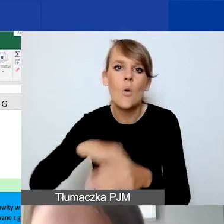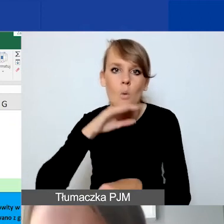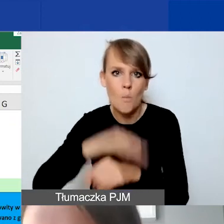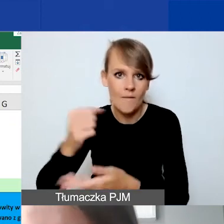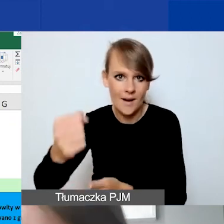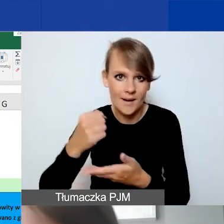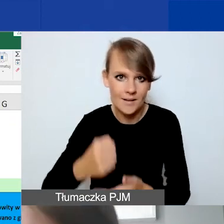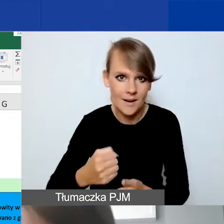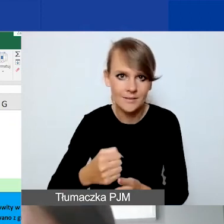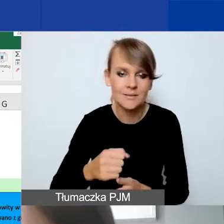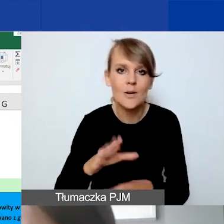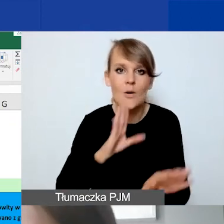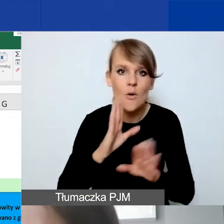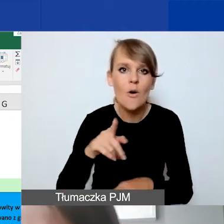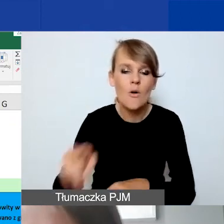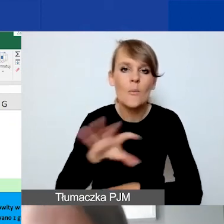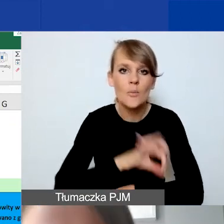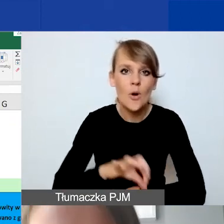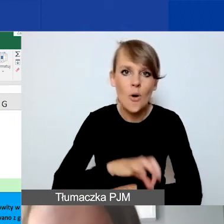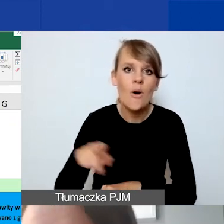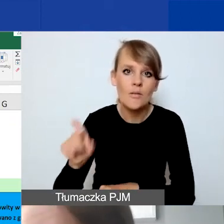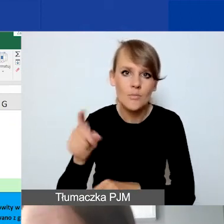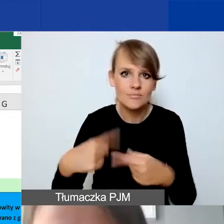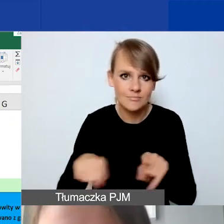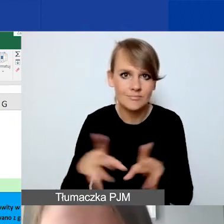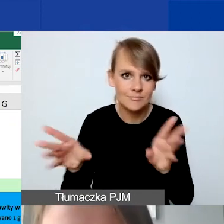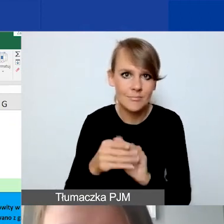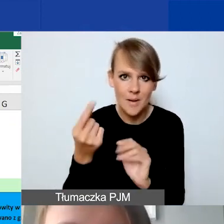W przypadku projektów, realizowanych w partnerstwie. To nie jest obowiązek.